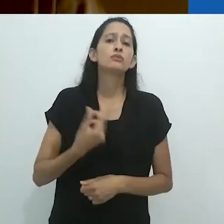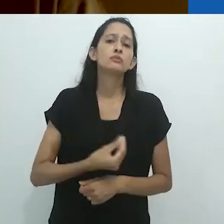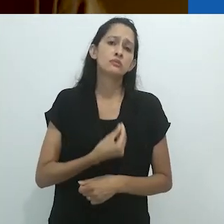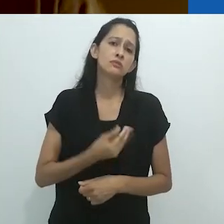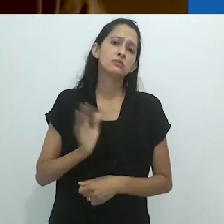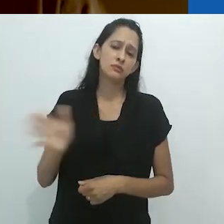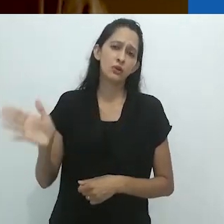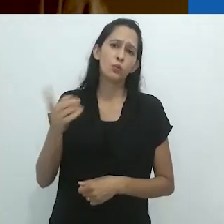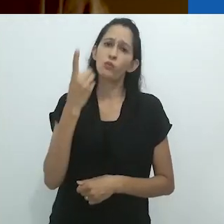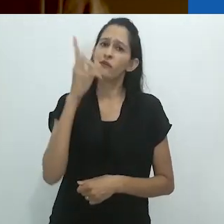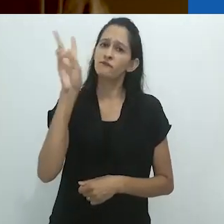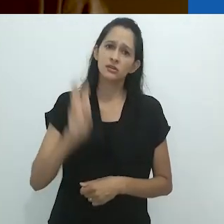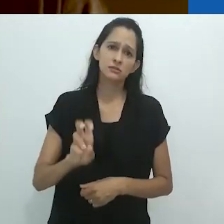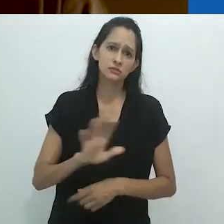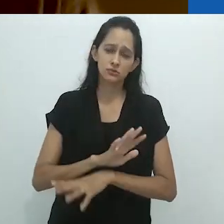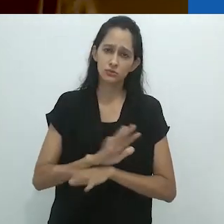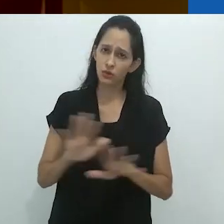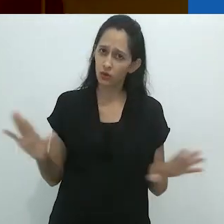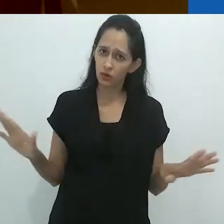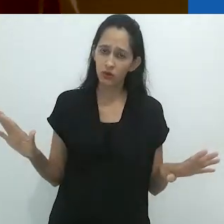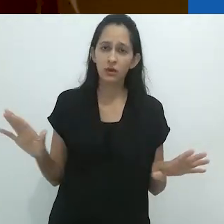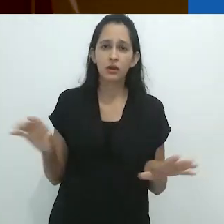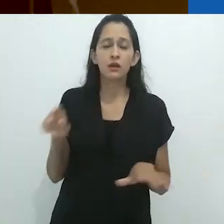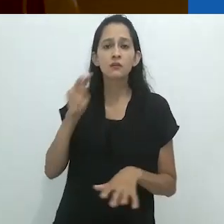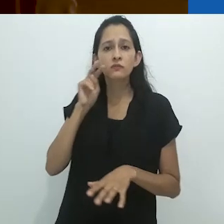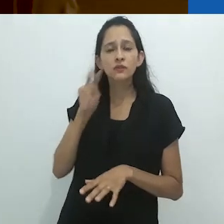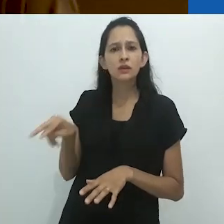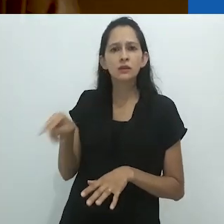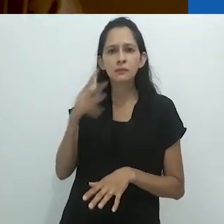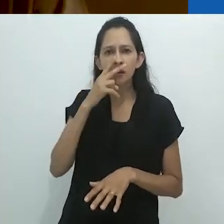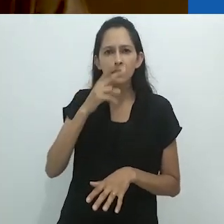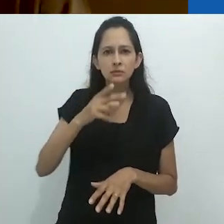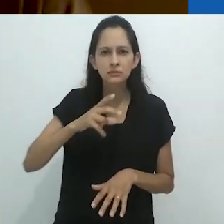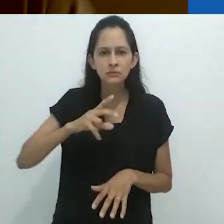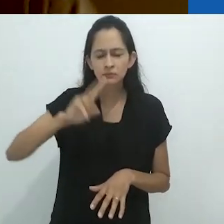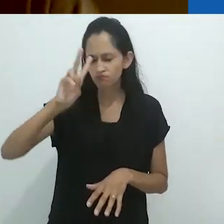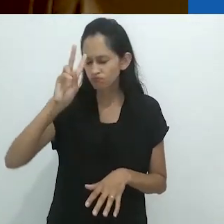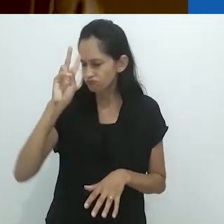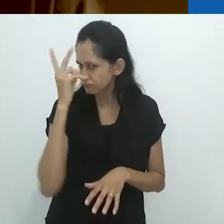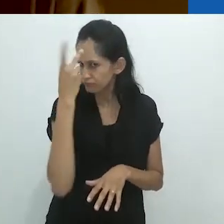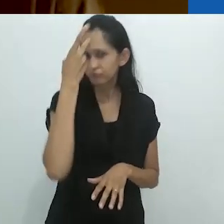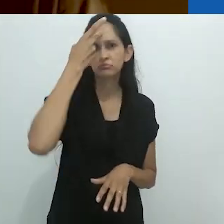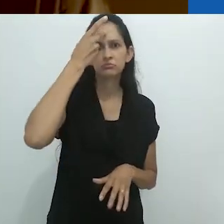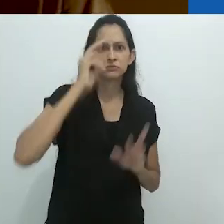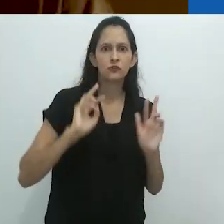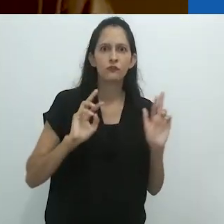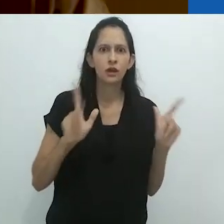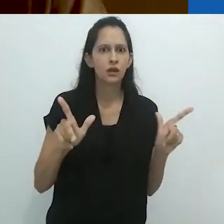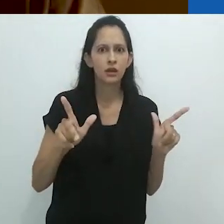onde eu tinha uma vez (e apenas uma vez) o visto se transformar em um jaguar.